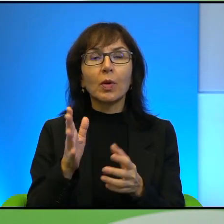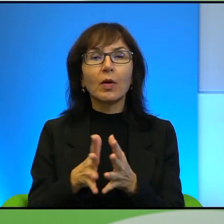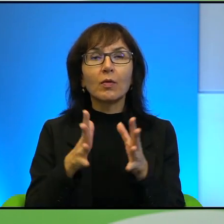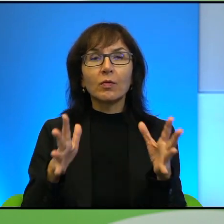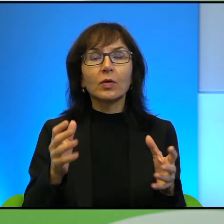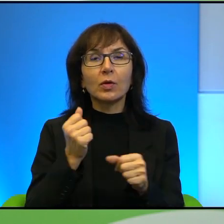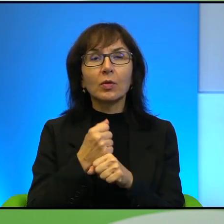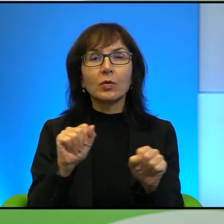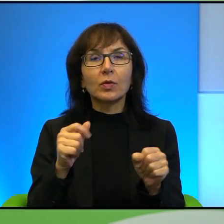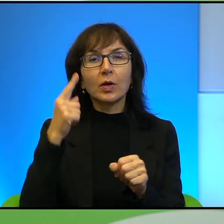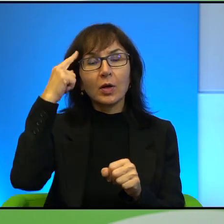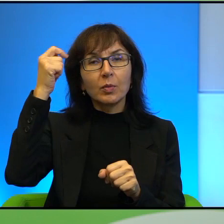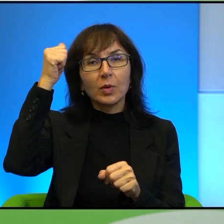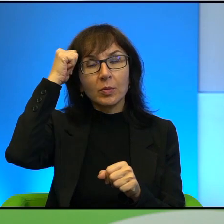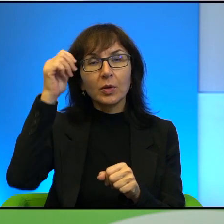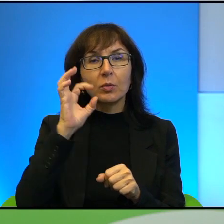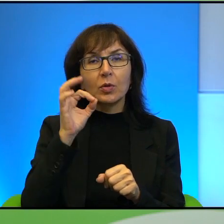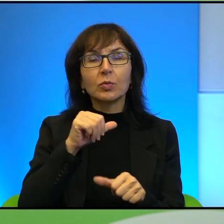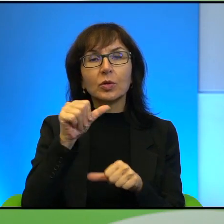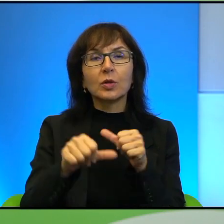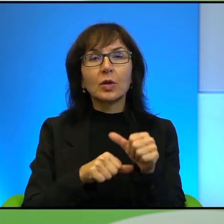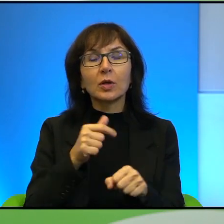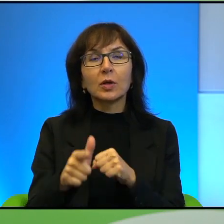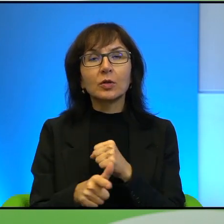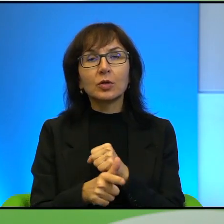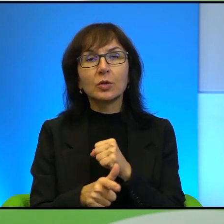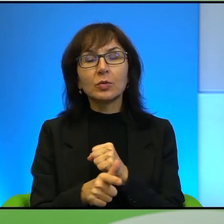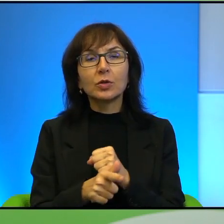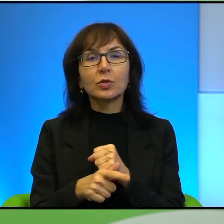Pamiętamy dobrze w latach 70' prezydent Egiptu, pierwszy przedstawiciel